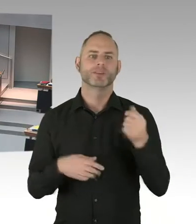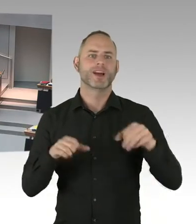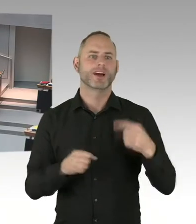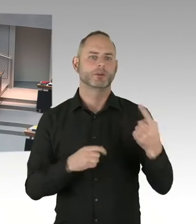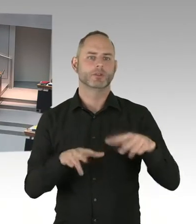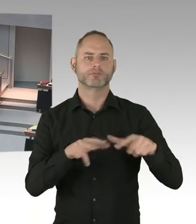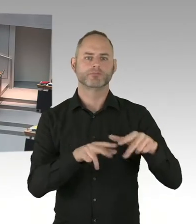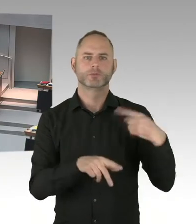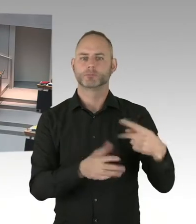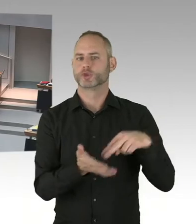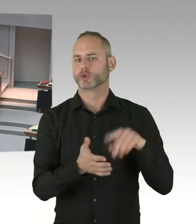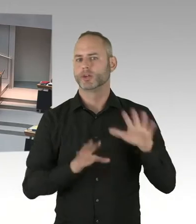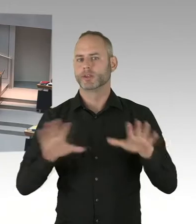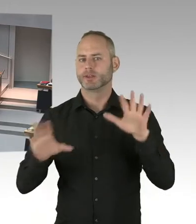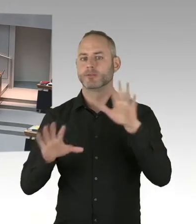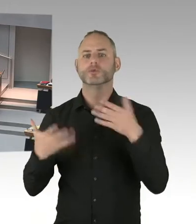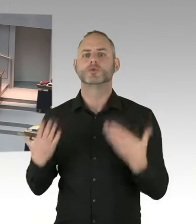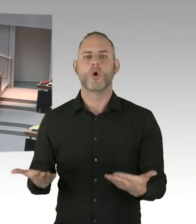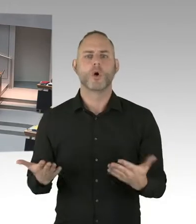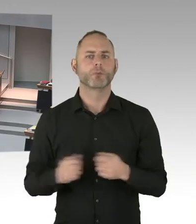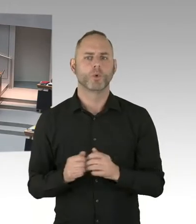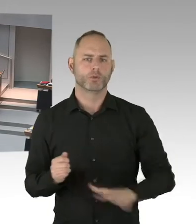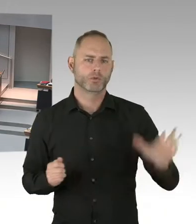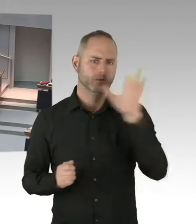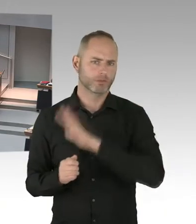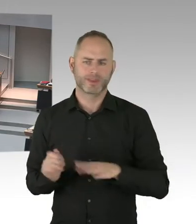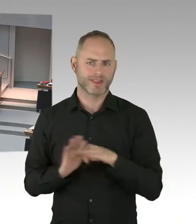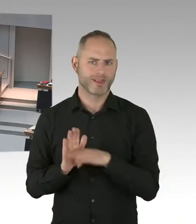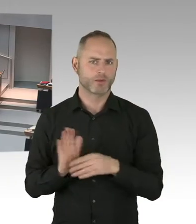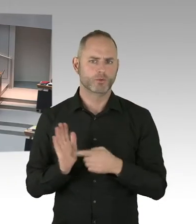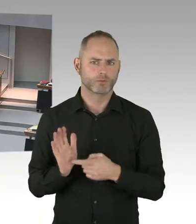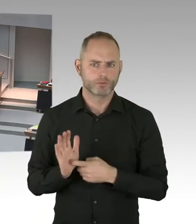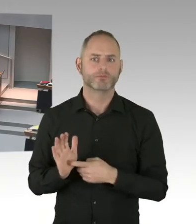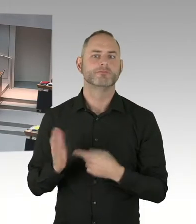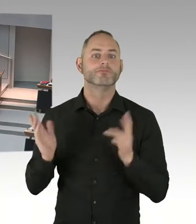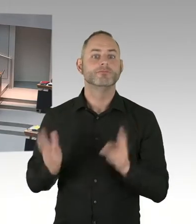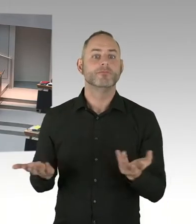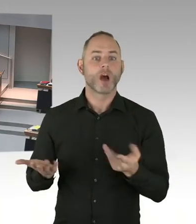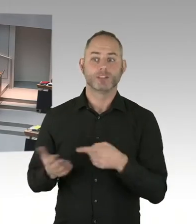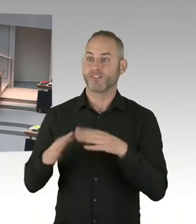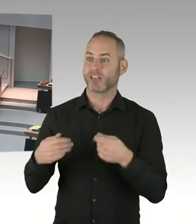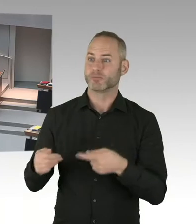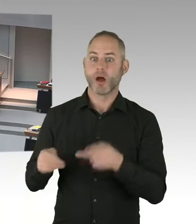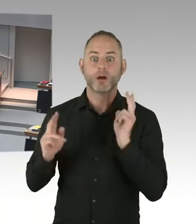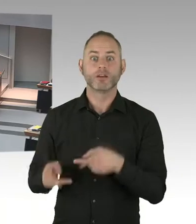Das betrifft die Sicherheit auf diesen Weihnachtsmärkten, aber selbstverständlich immer mit Unterstützung der Polizei Berlin.